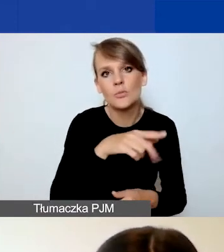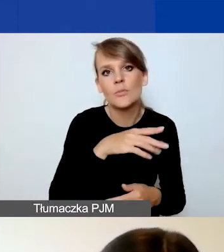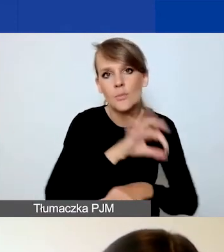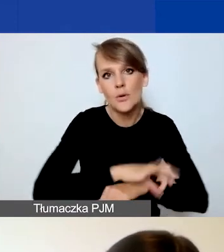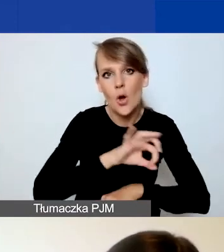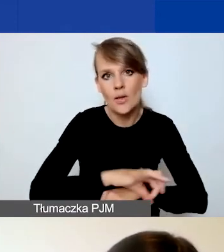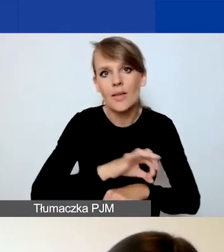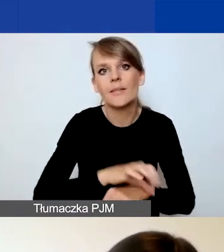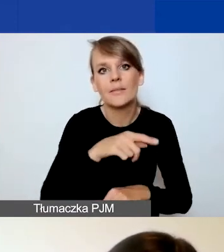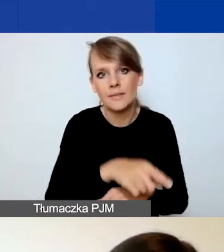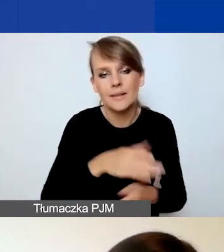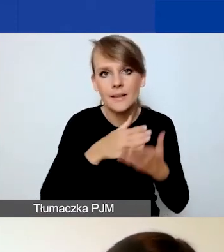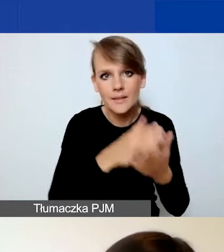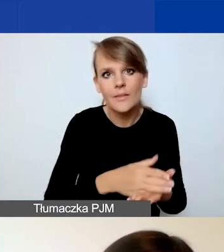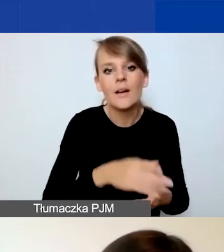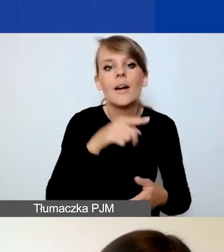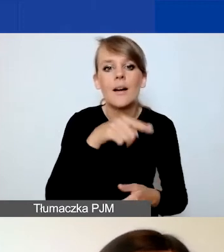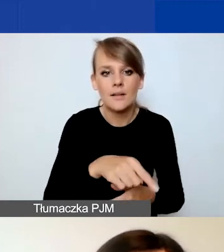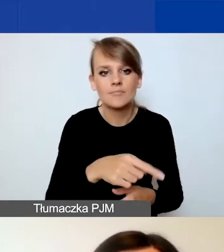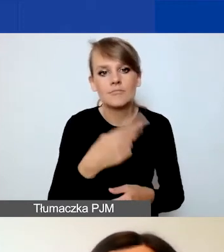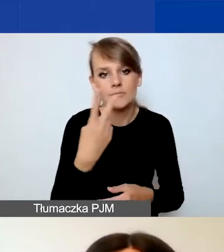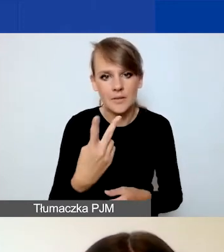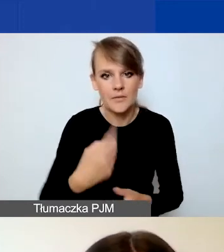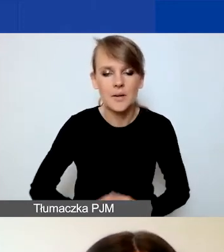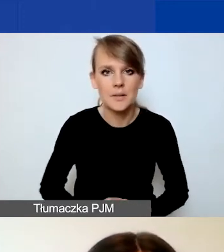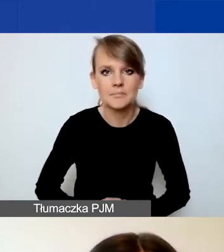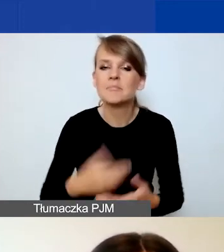zostały one podzielone. Dlaczego zwracam na to uwagę?